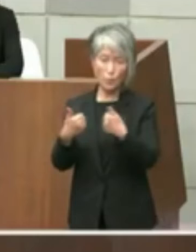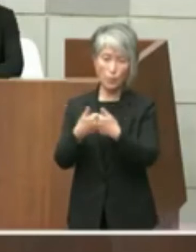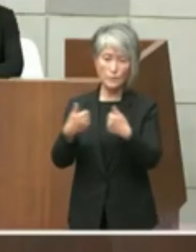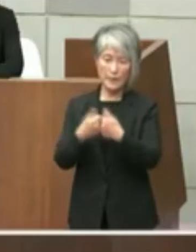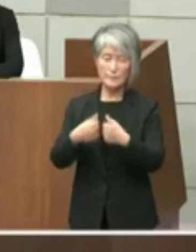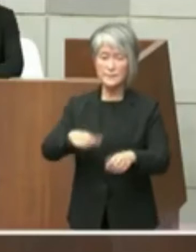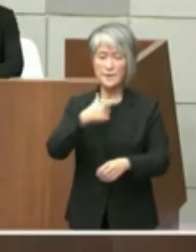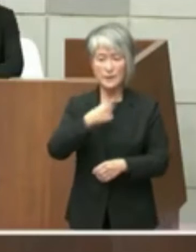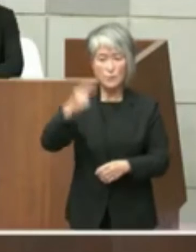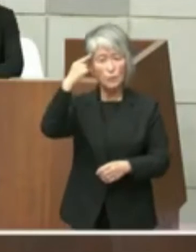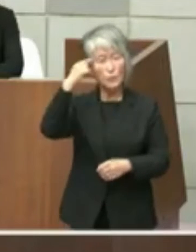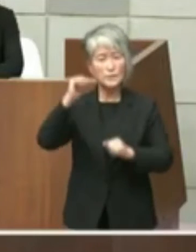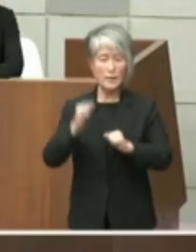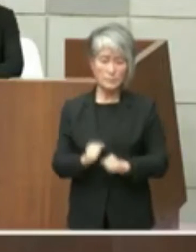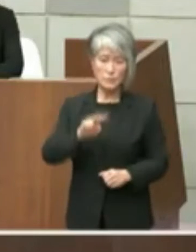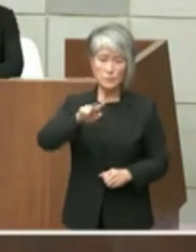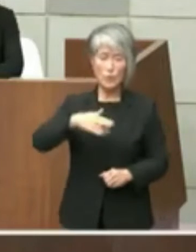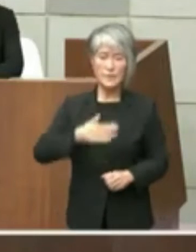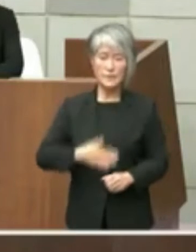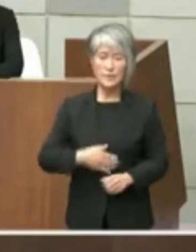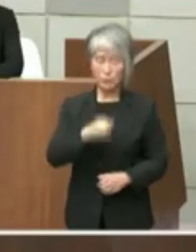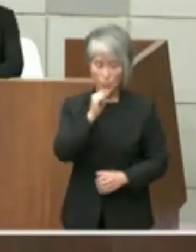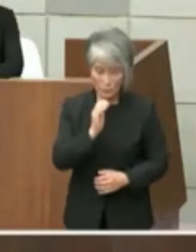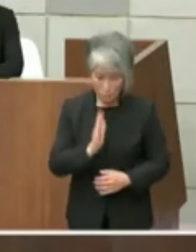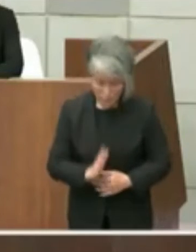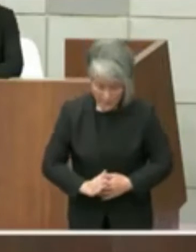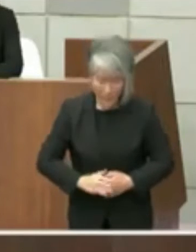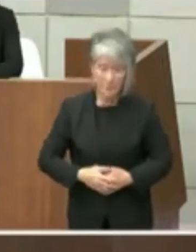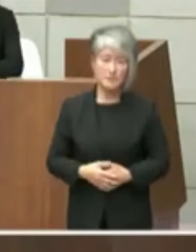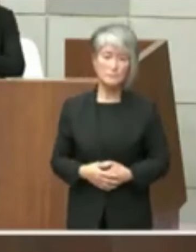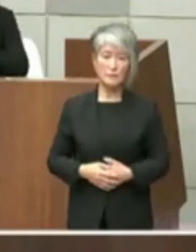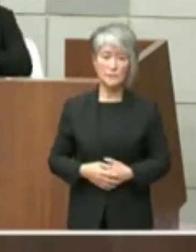ございますご理解よろしくお願い申し上げ ます